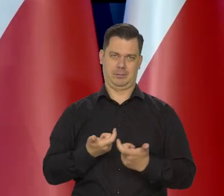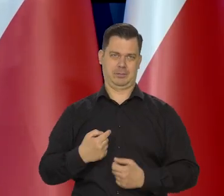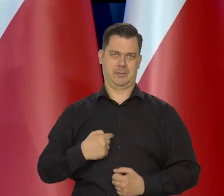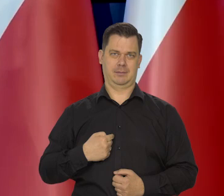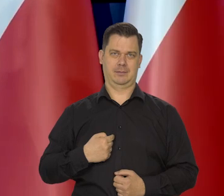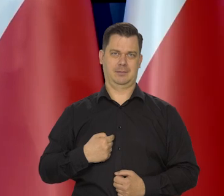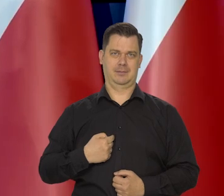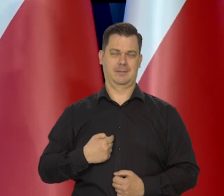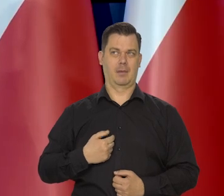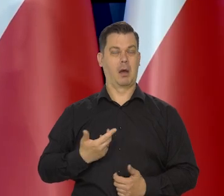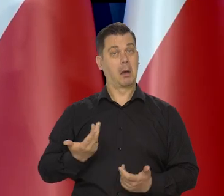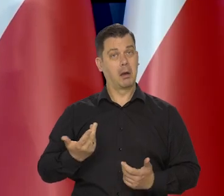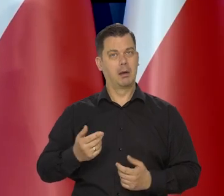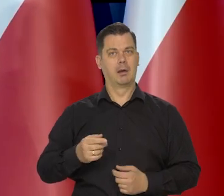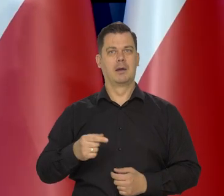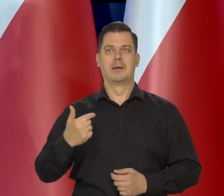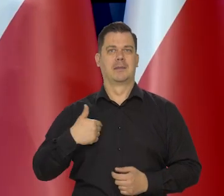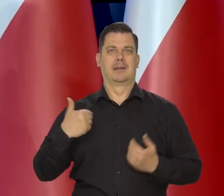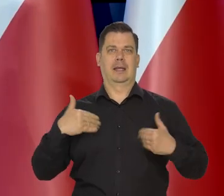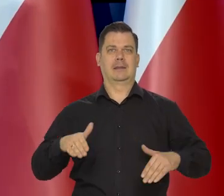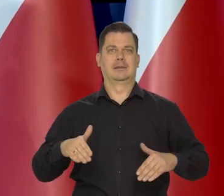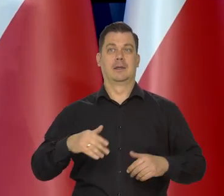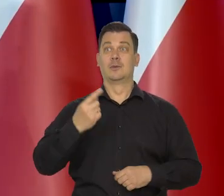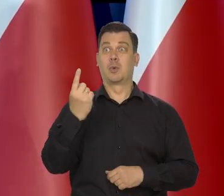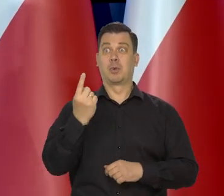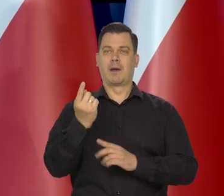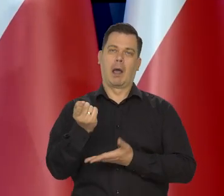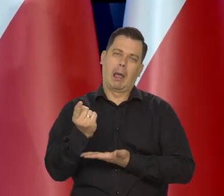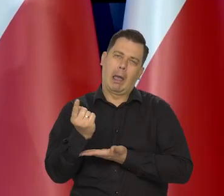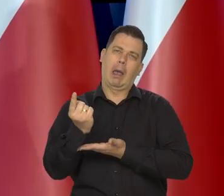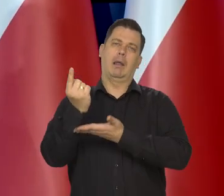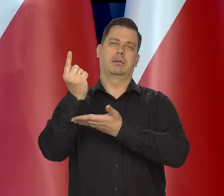ale też awanturniczo nie staramy się, żeby ten kurs rósł.